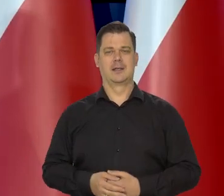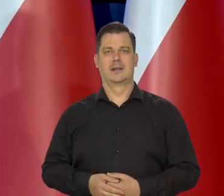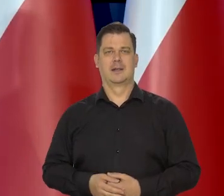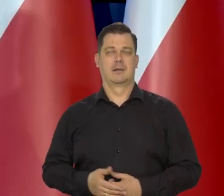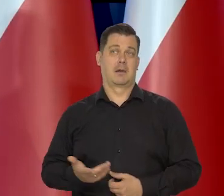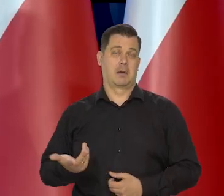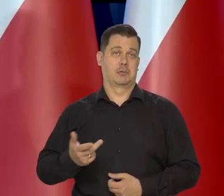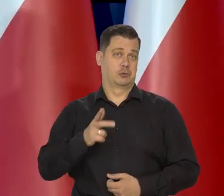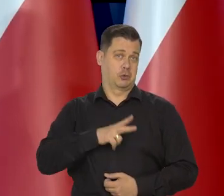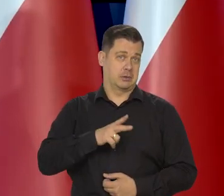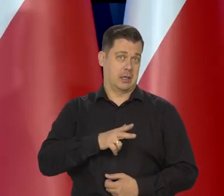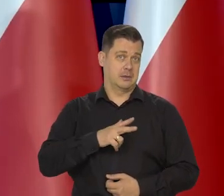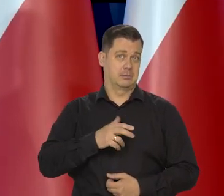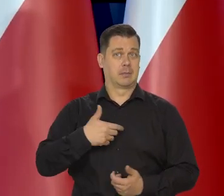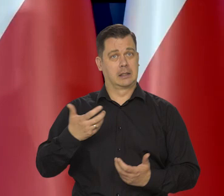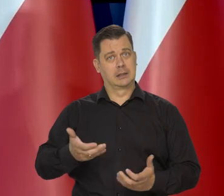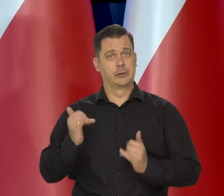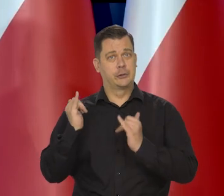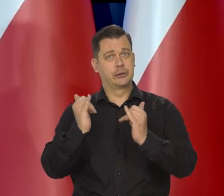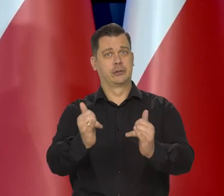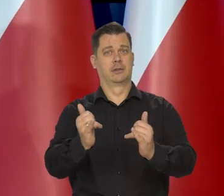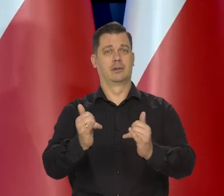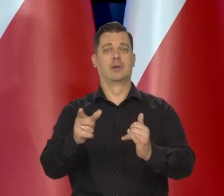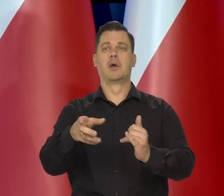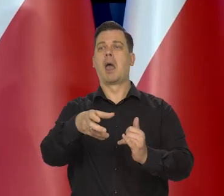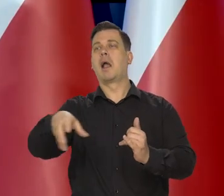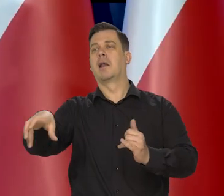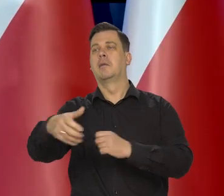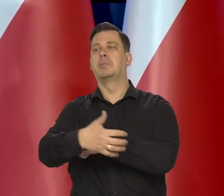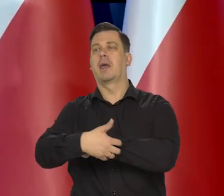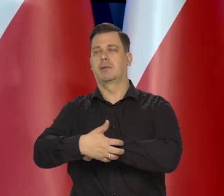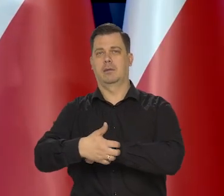Może to jest socjalistyczne, że się chce, żeby nie było enklaw biedy,